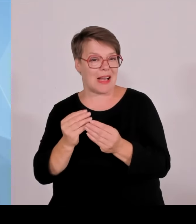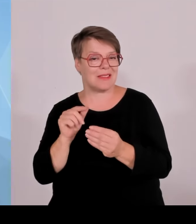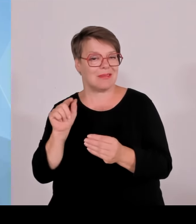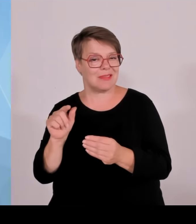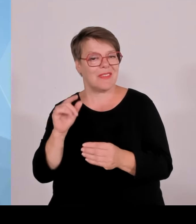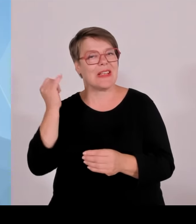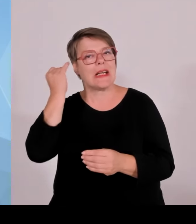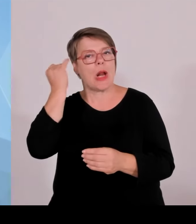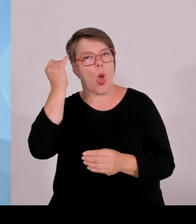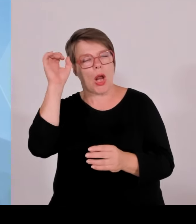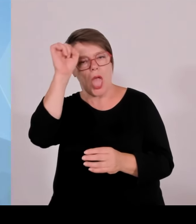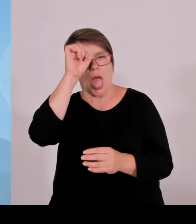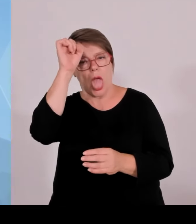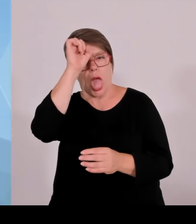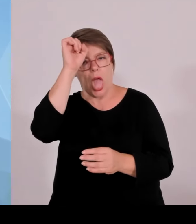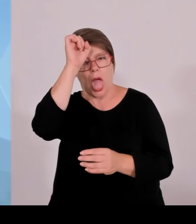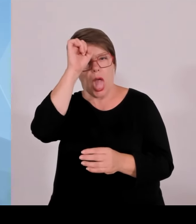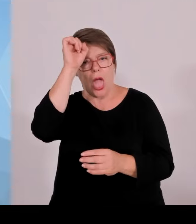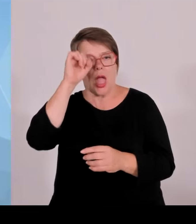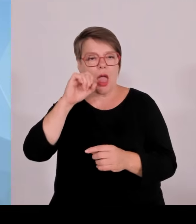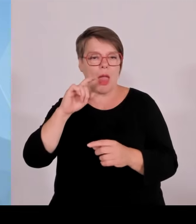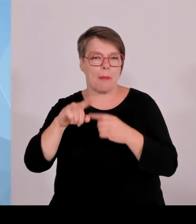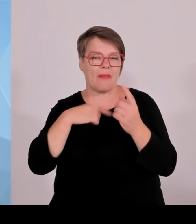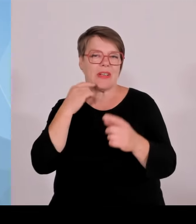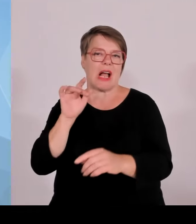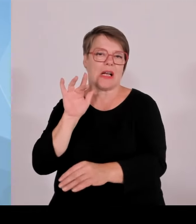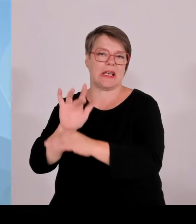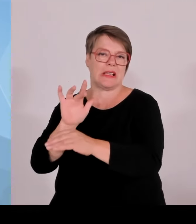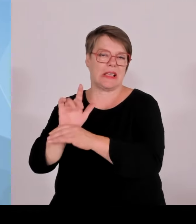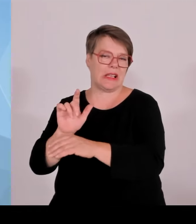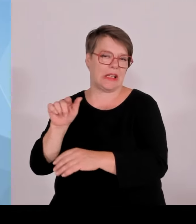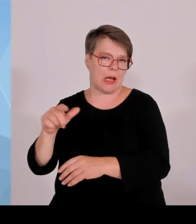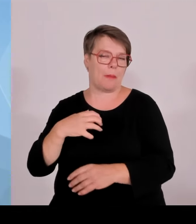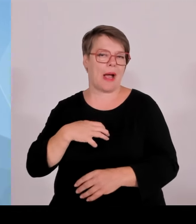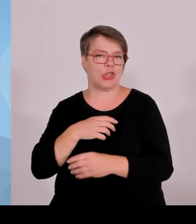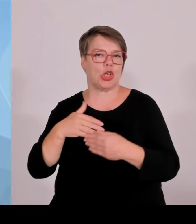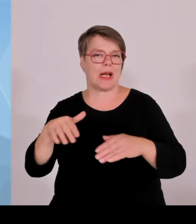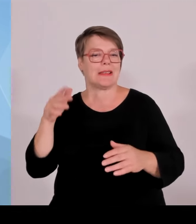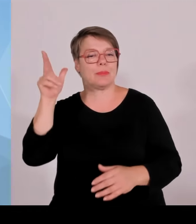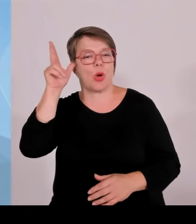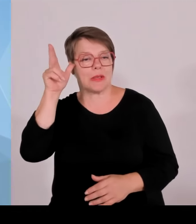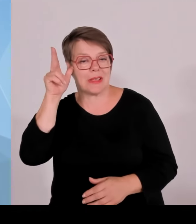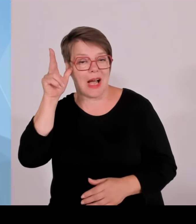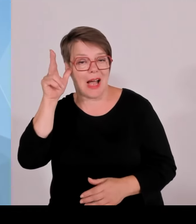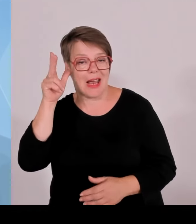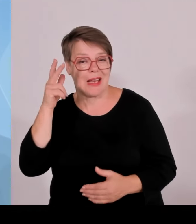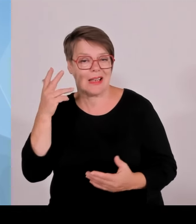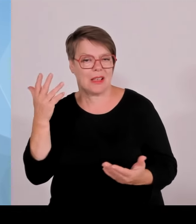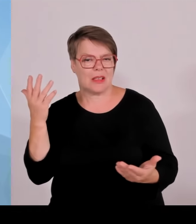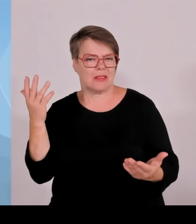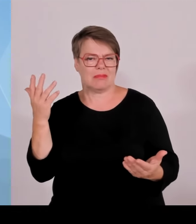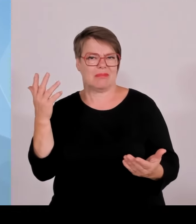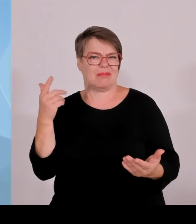und wir wollen die auch selbstverständlich aufrechterhalten. Man muss ganz klar sagen, indem sich Frau Schulze, in